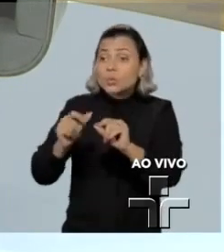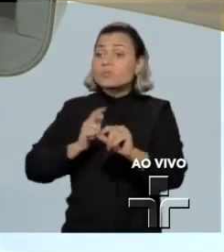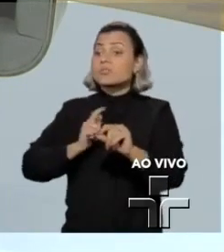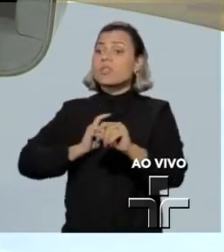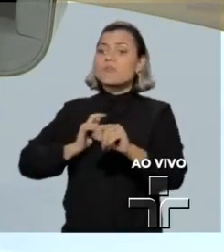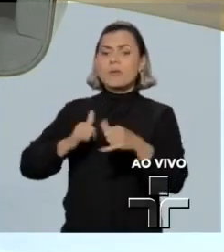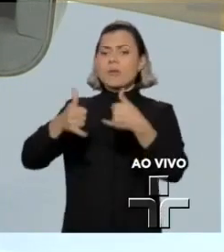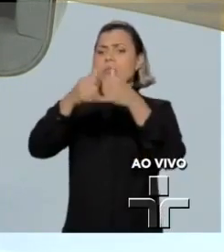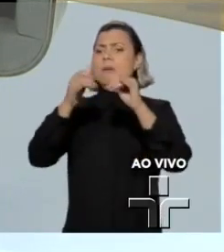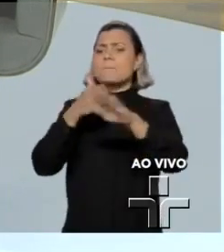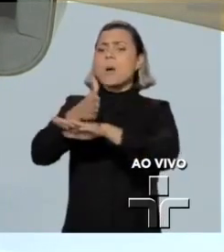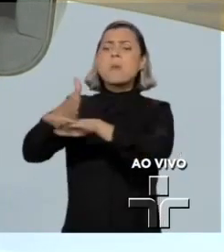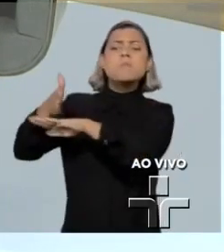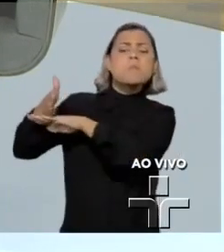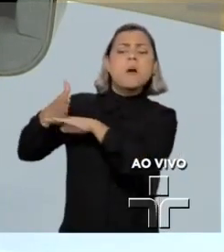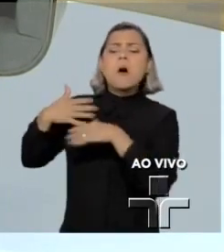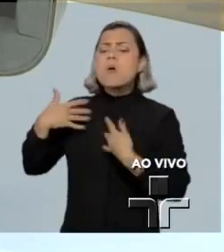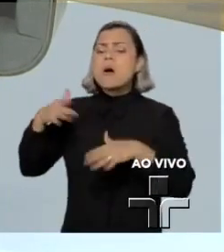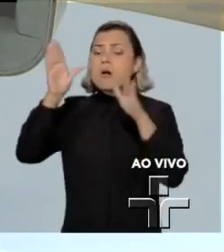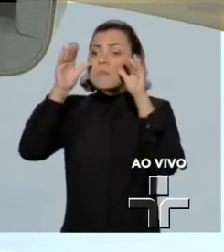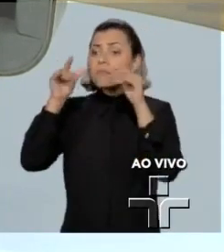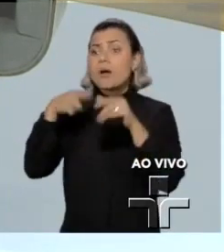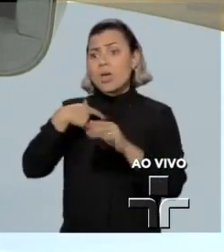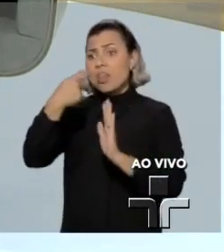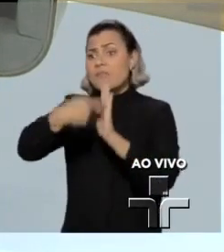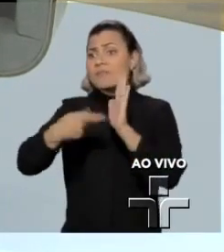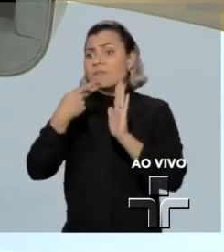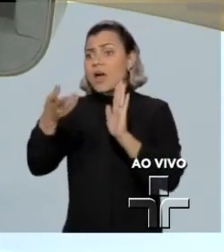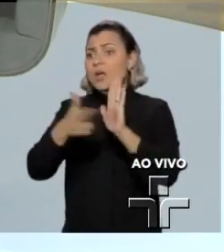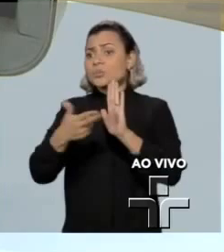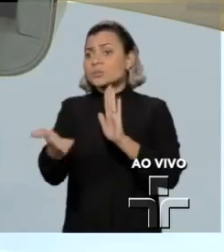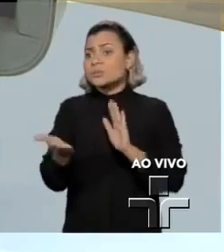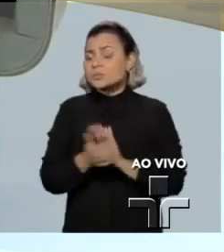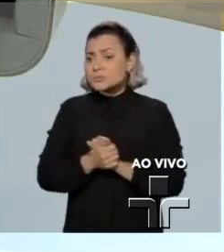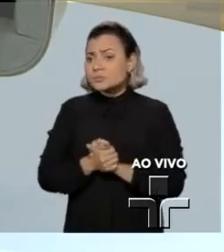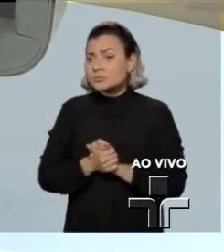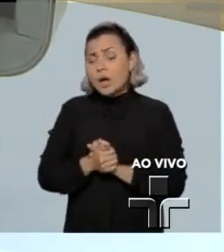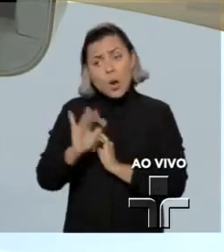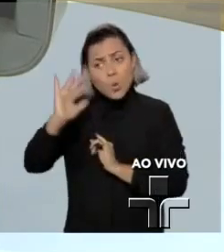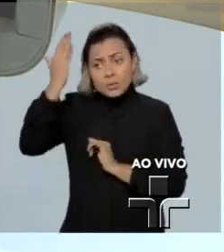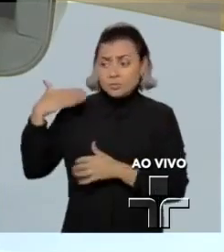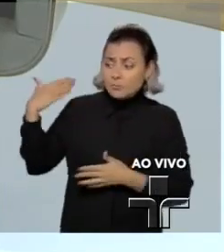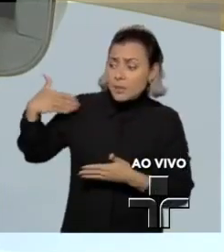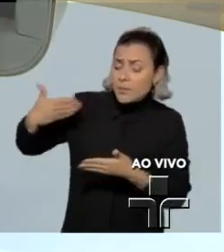imprensa, da opinião pública, ele não nega isso nos seus textos, não nega que portou isso das mãos limpas.